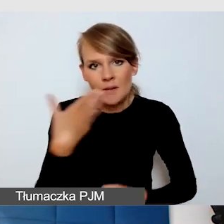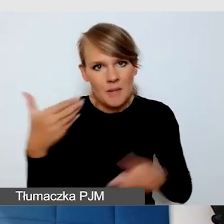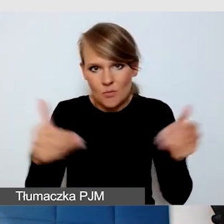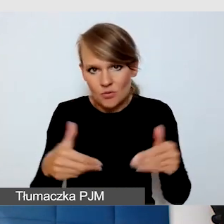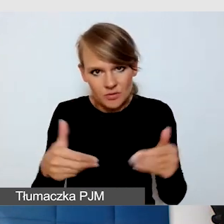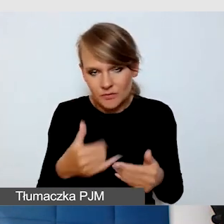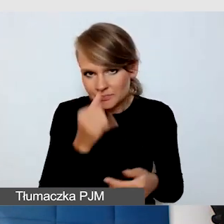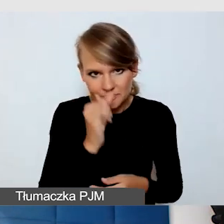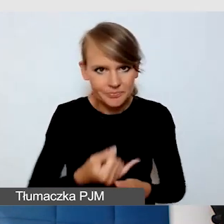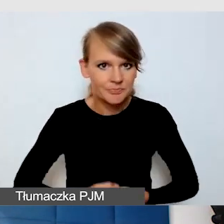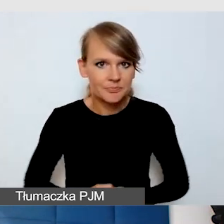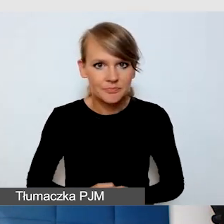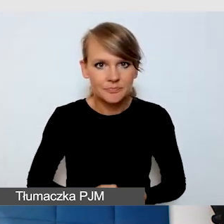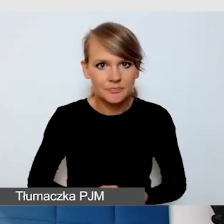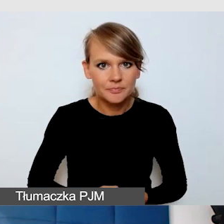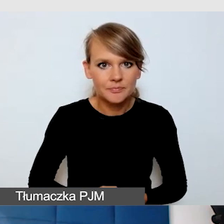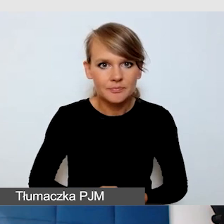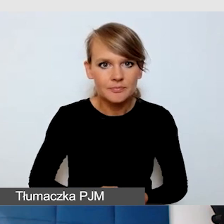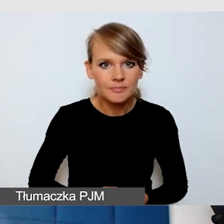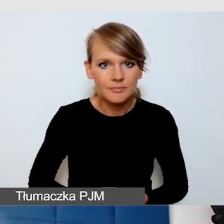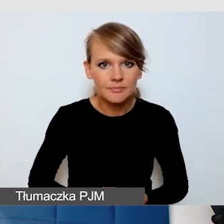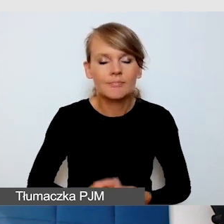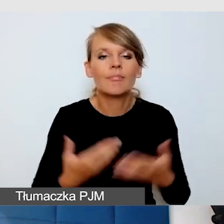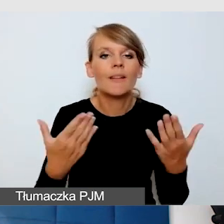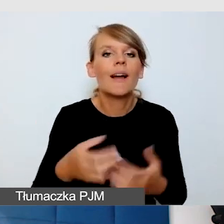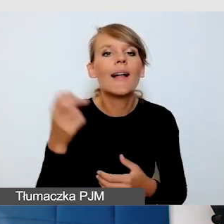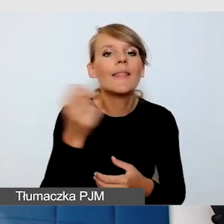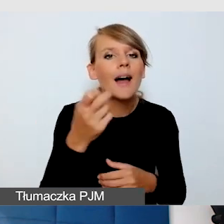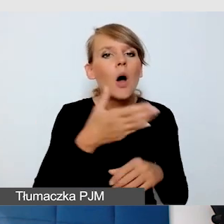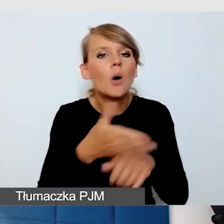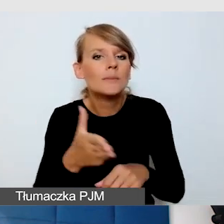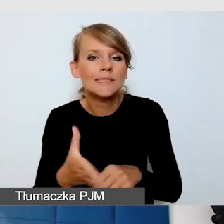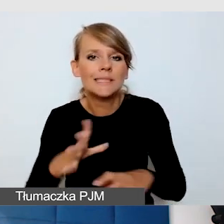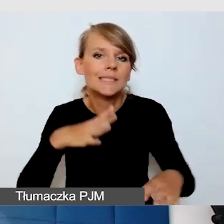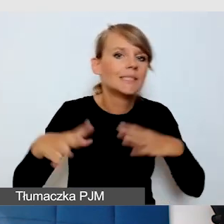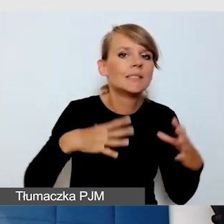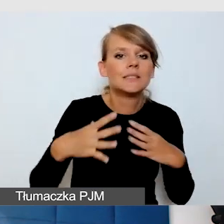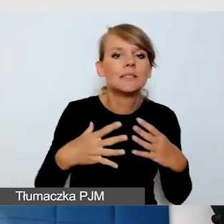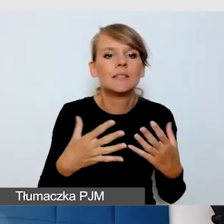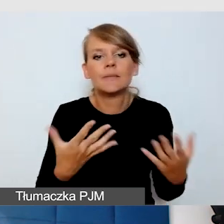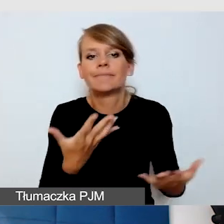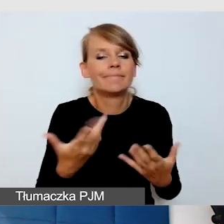Co zrobić, by opóźnienie w napisach nas nie drażniło? Ono jest krótkie, ale jest.